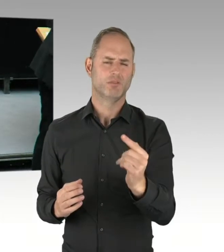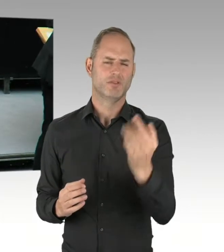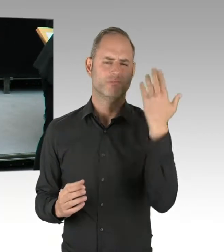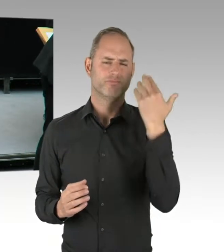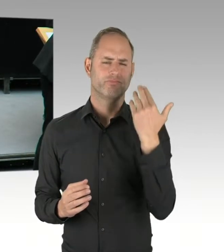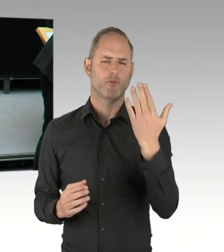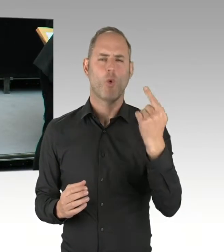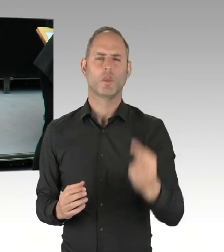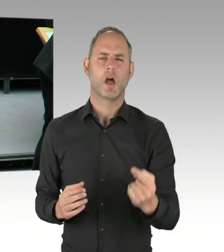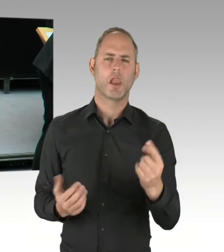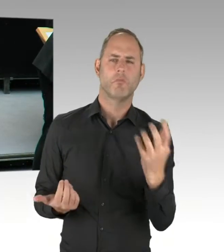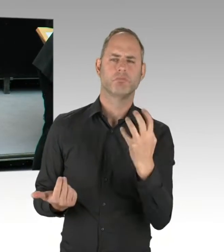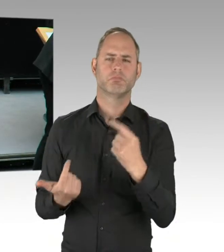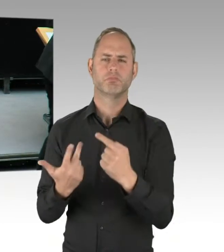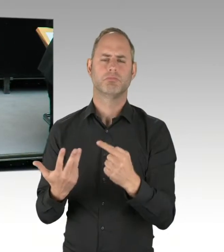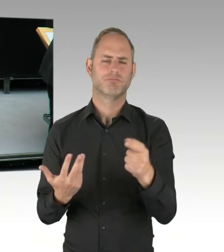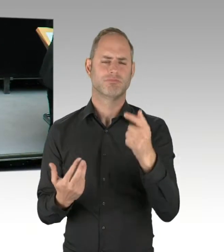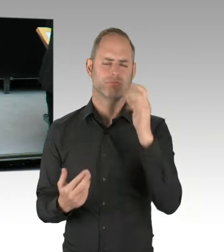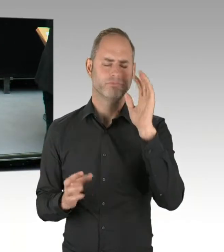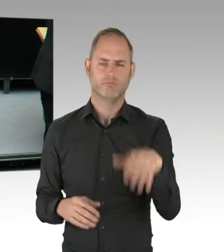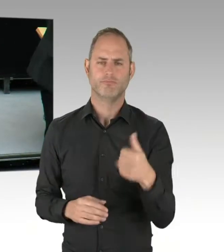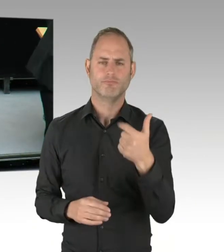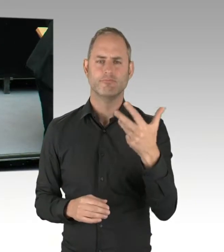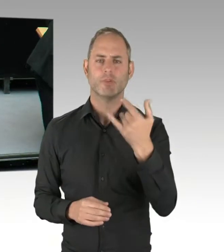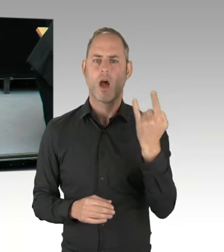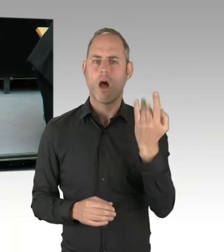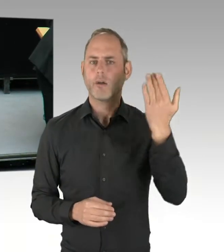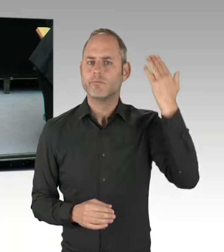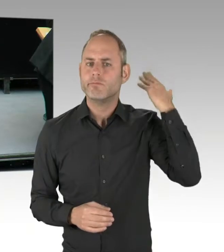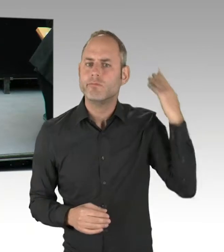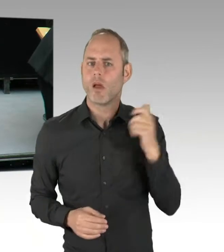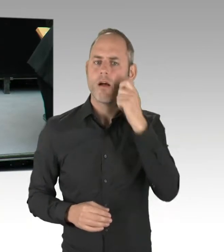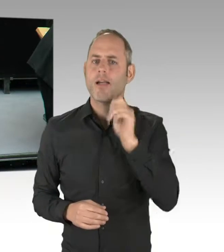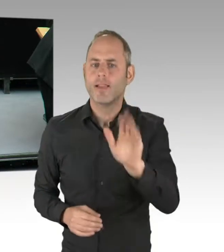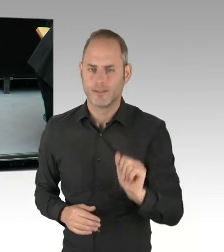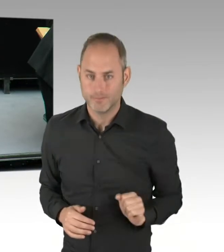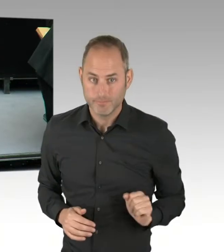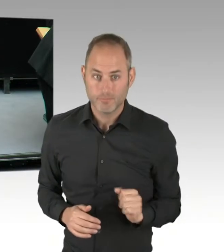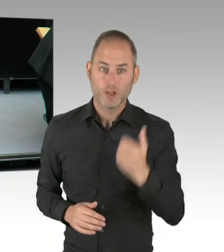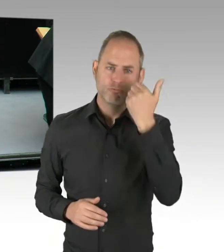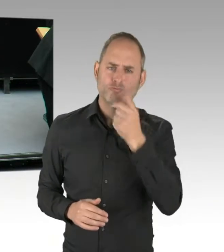geht jetzt an Herrn Kollegen Doktor Altug von den Grünen. Bitte schön. (Rednerwechsel) Danke, Herr Präsident. Herr Kollege Wansner,